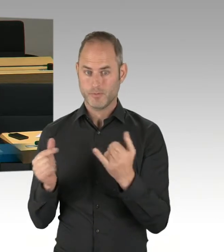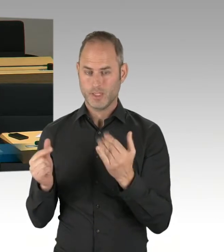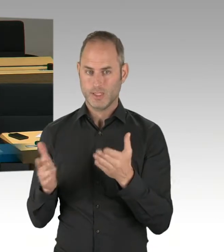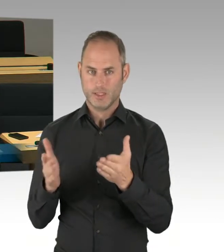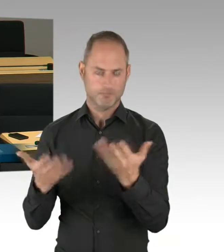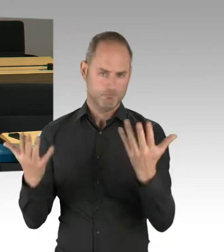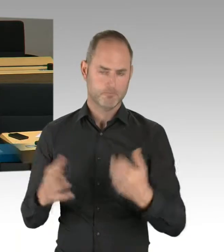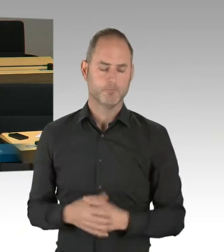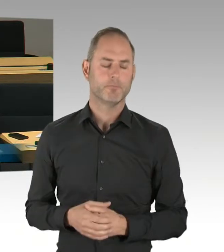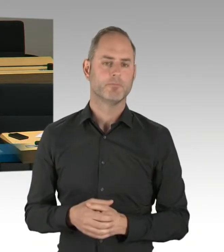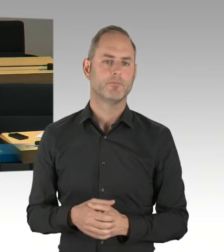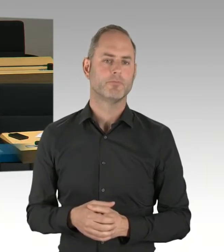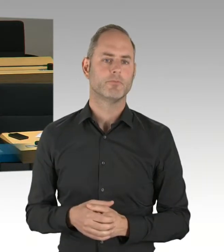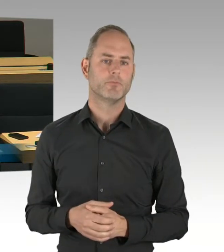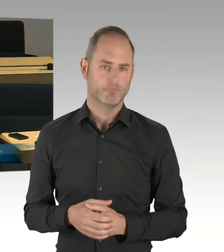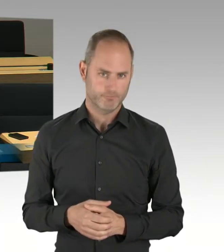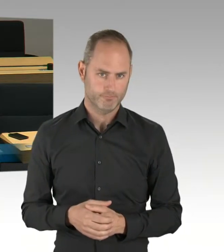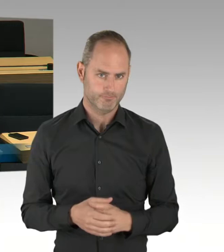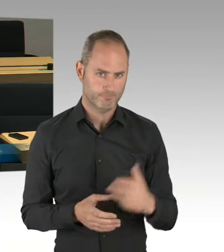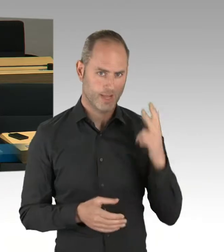Ich frage Sie konkret: Wird es im Oktober 2020